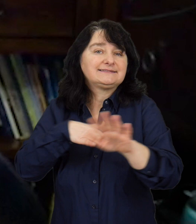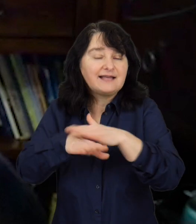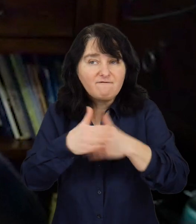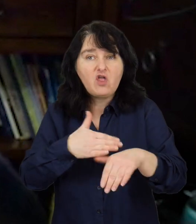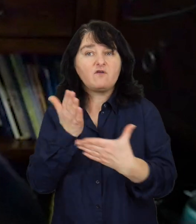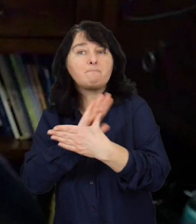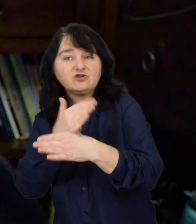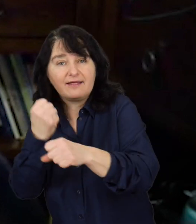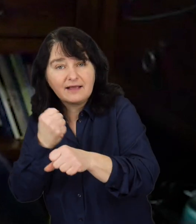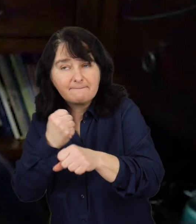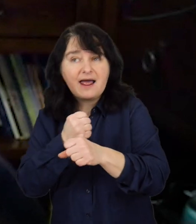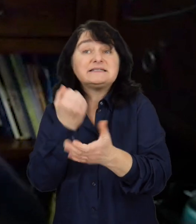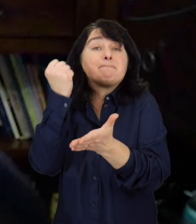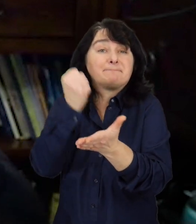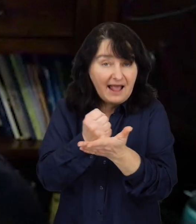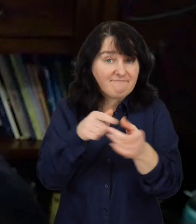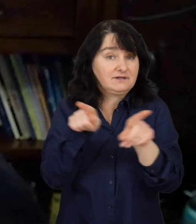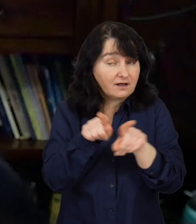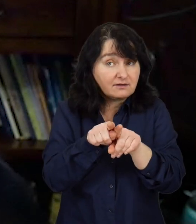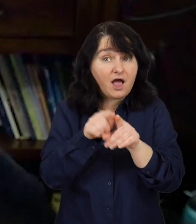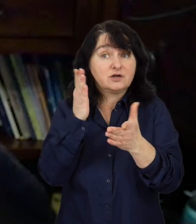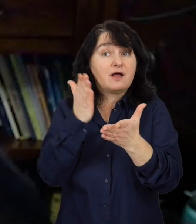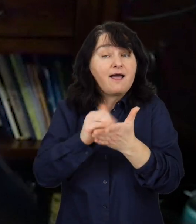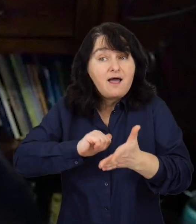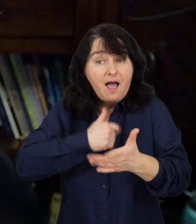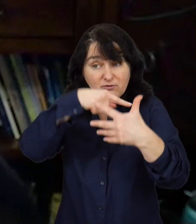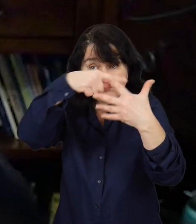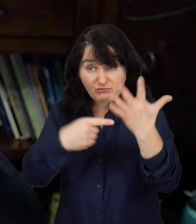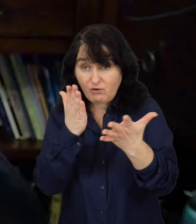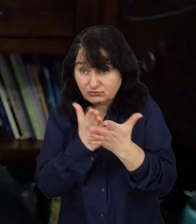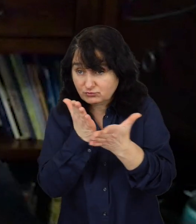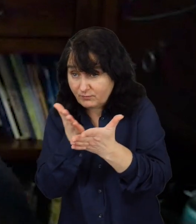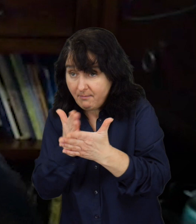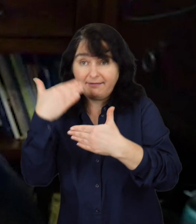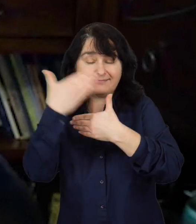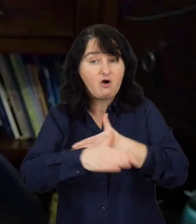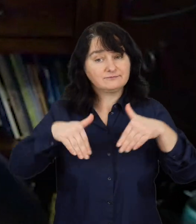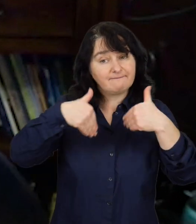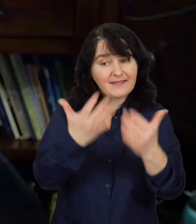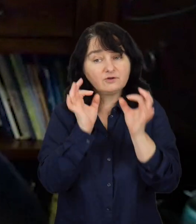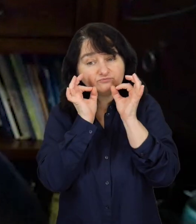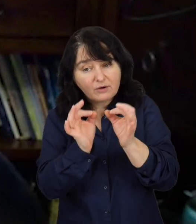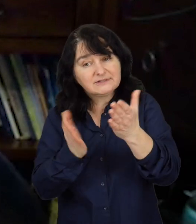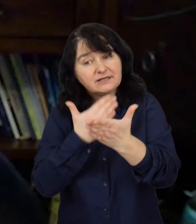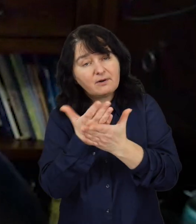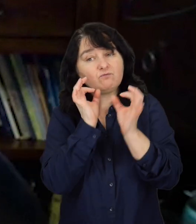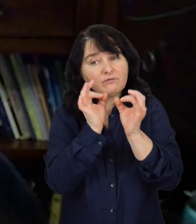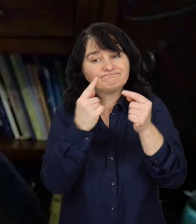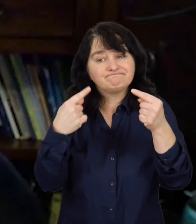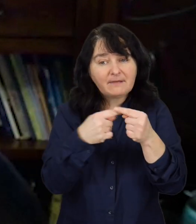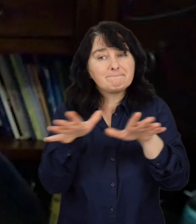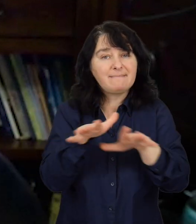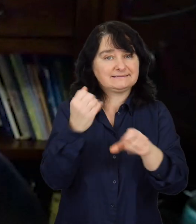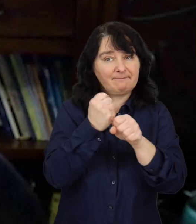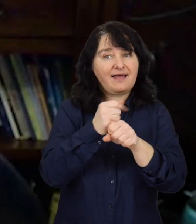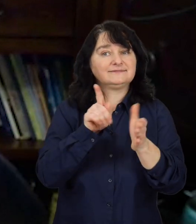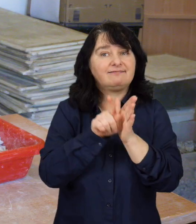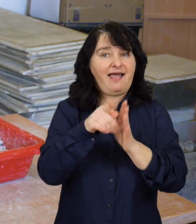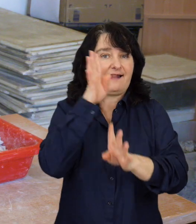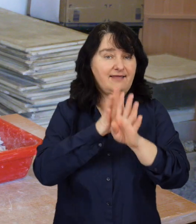pośrednika pracy, prawnika, żeby na koniec zaoferować odpowiednie miejsce pracy dla naszego klienta.